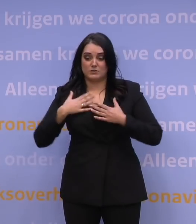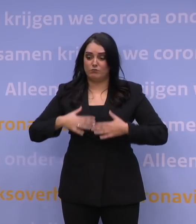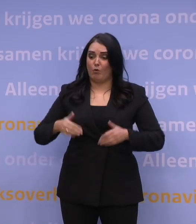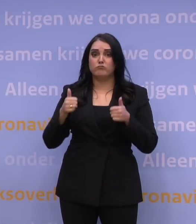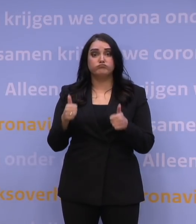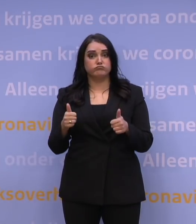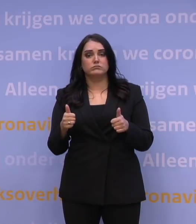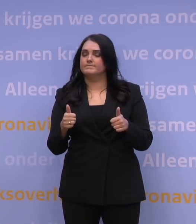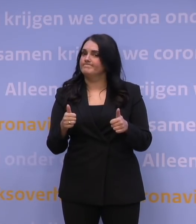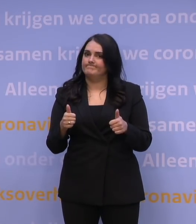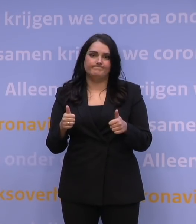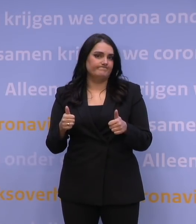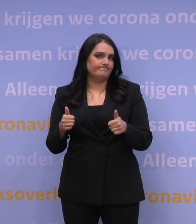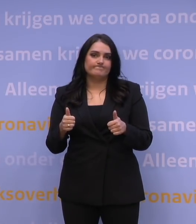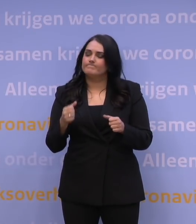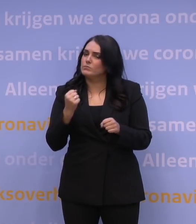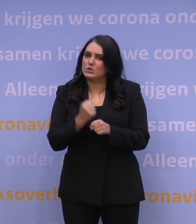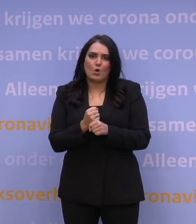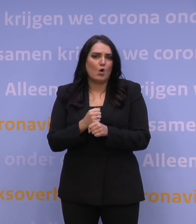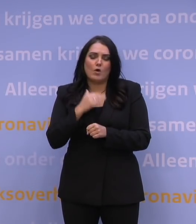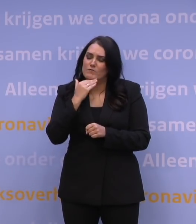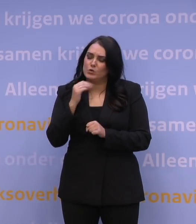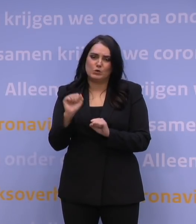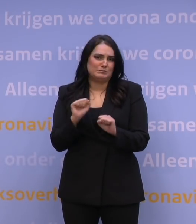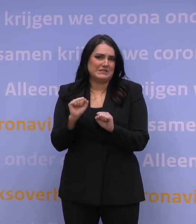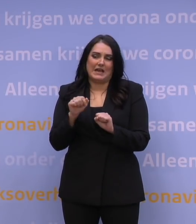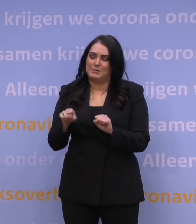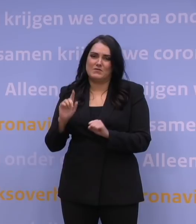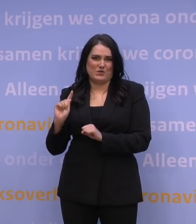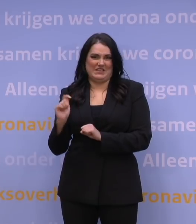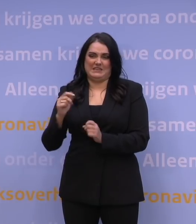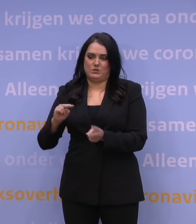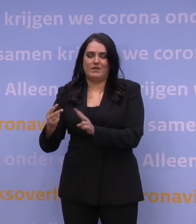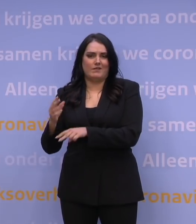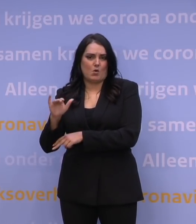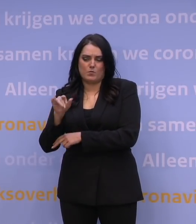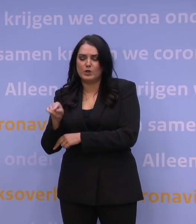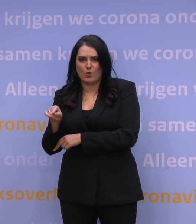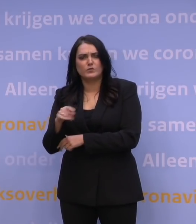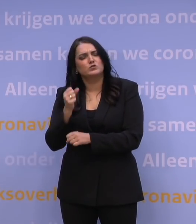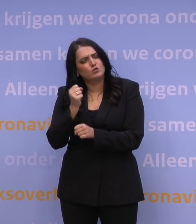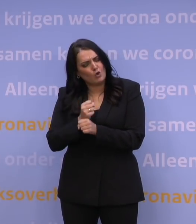U bent niet genoeg beschermd tegen de nieuwe omikronvariant. Dus, háál die boosterprik.